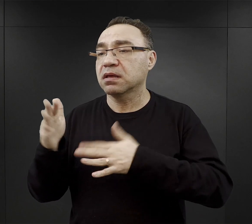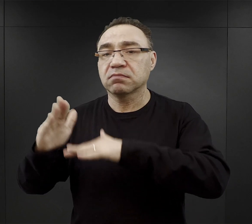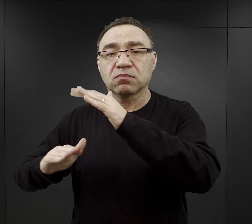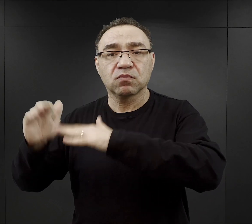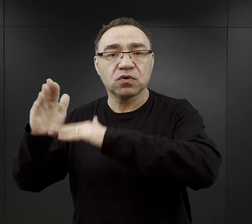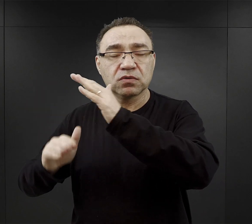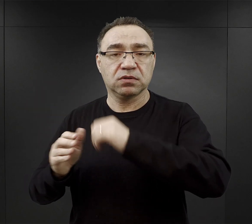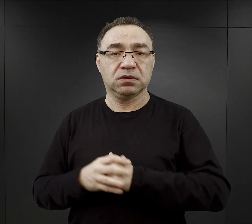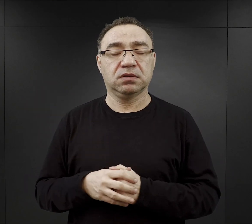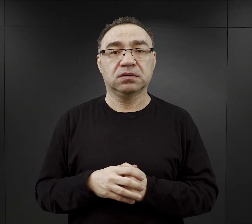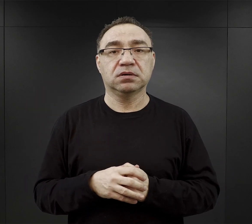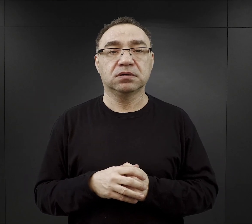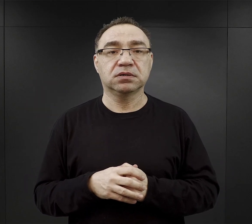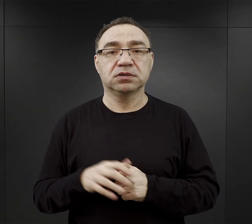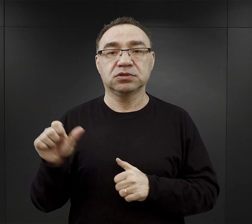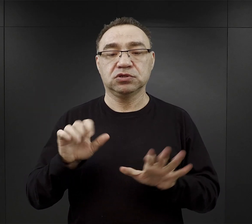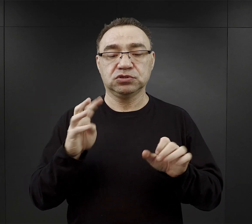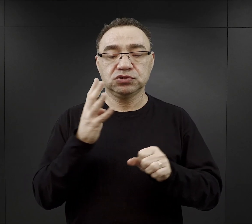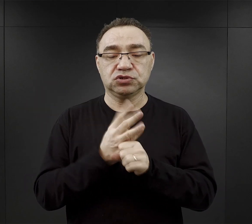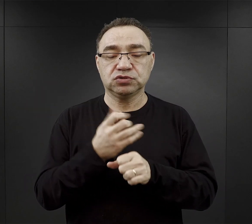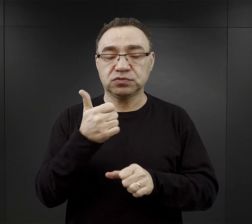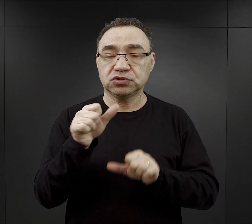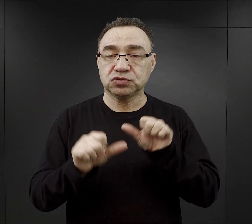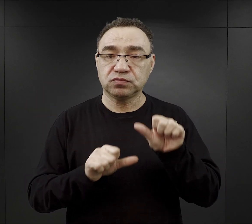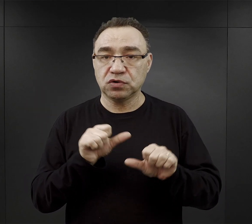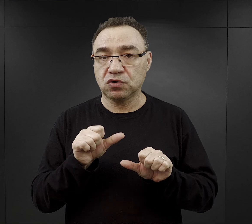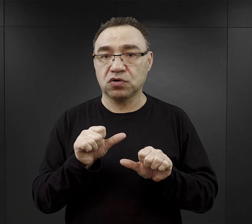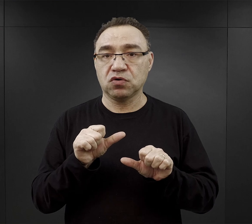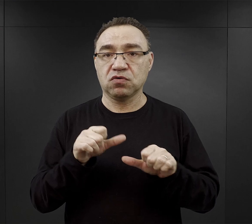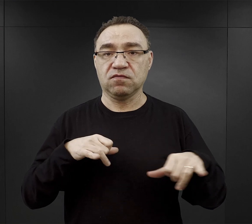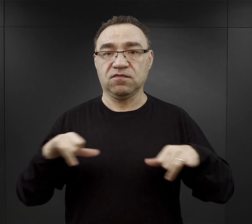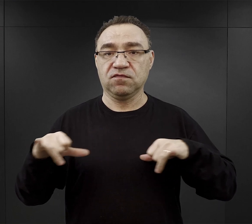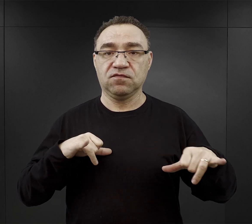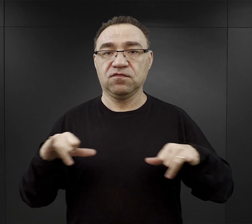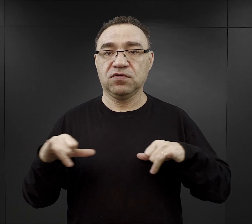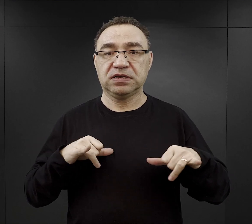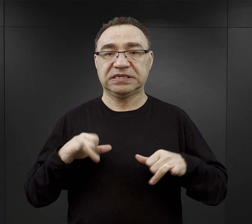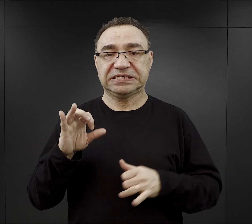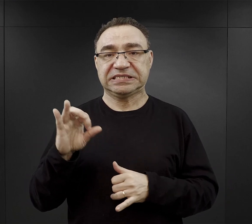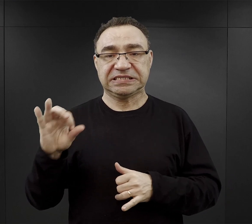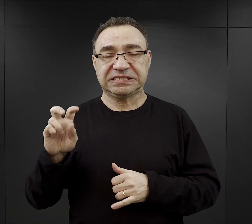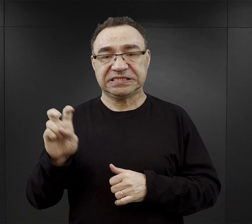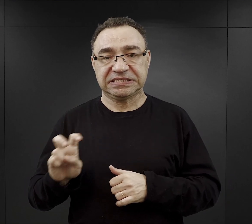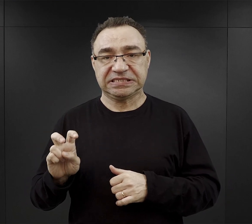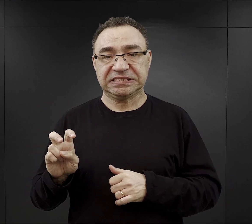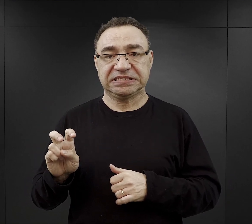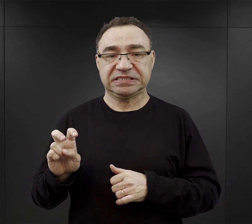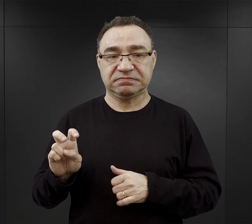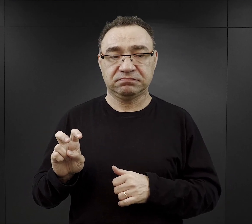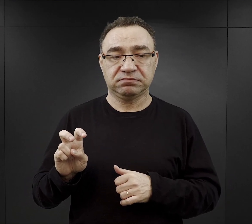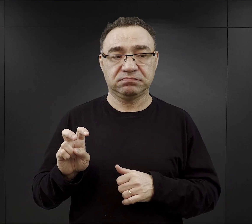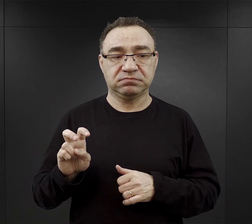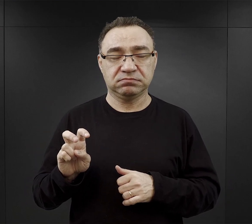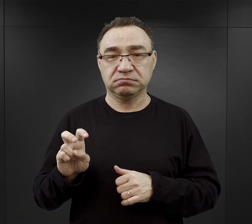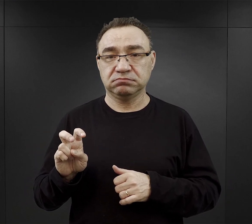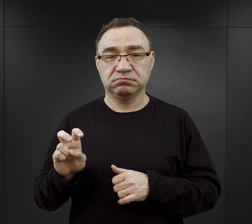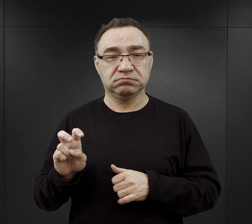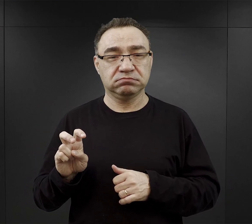W 1941 r. władze SS, władze cywilne przeprowadziły ogromne wysiedlenia